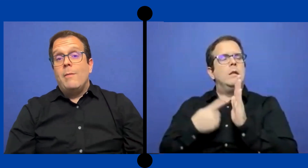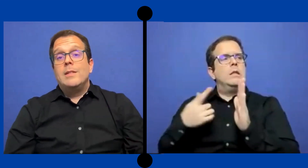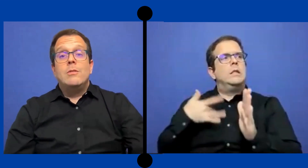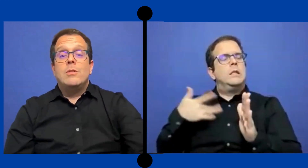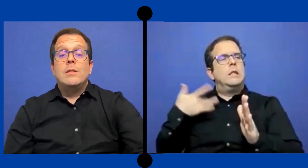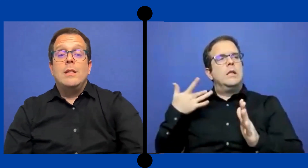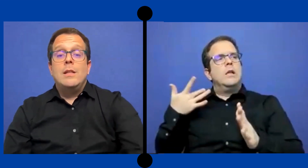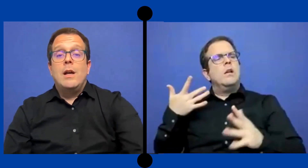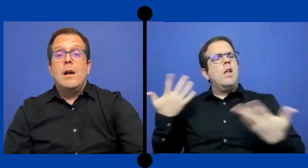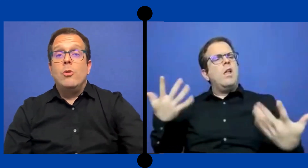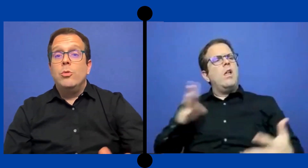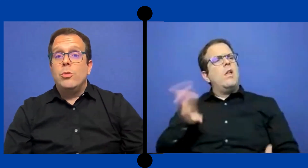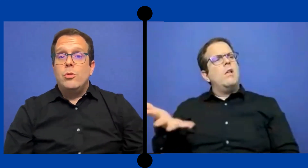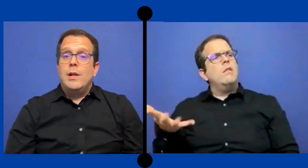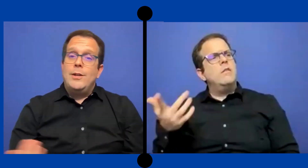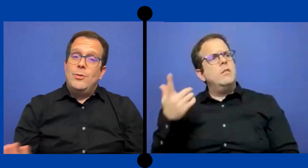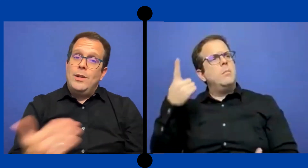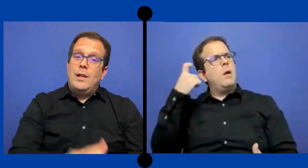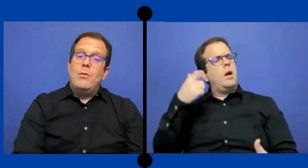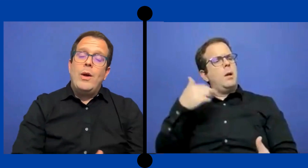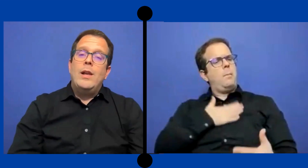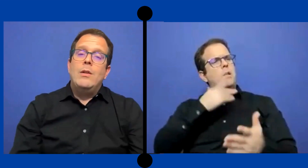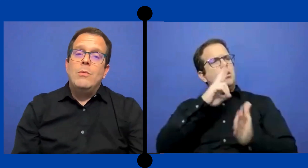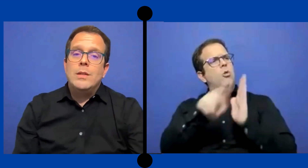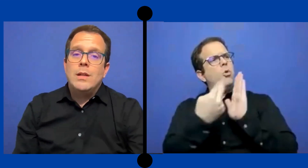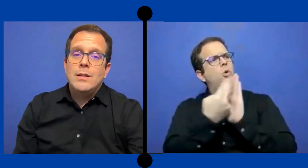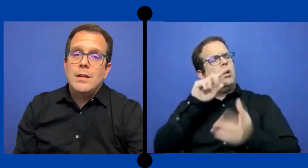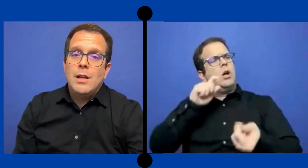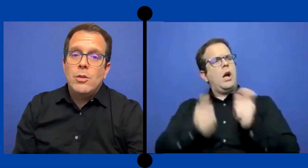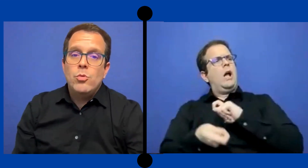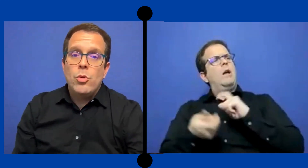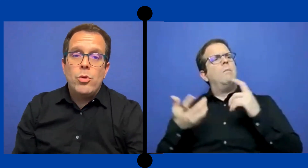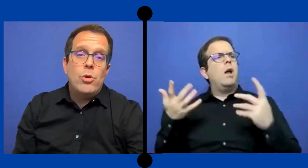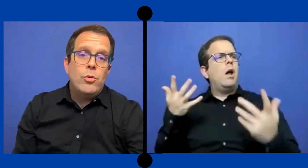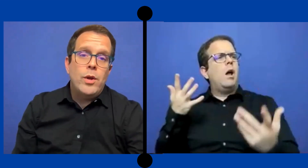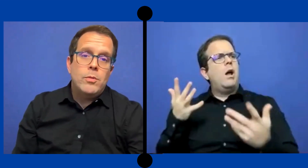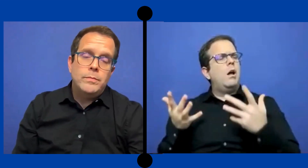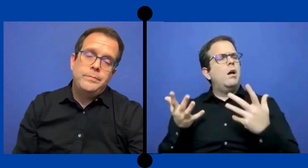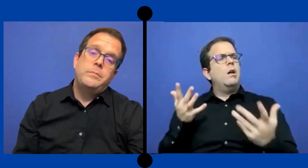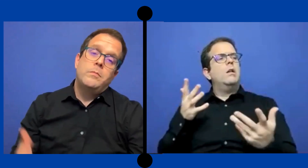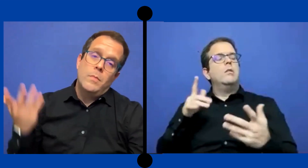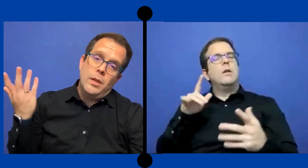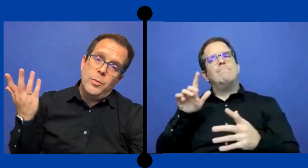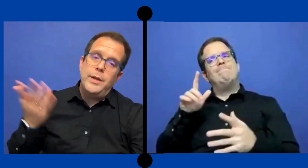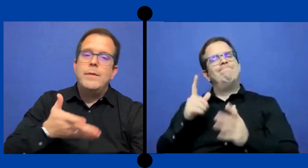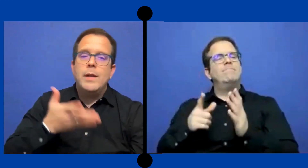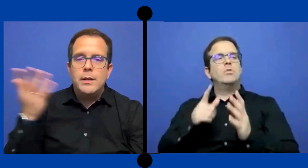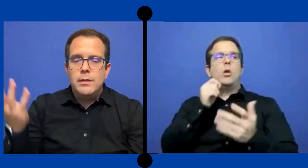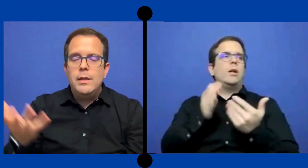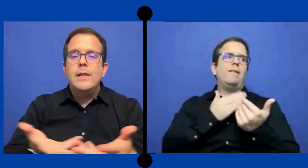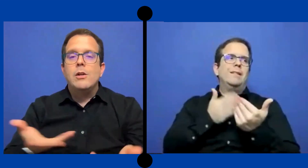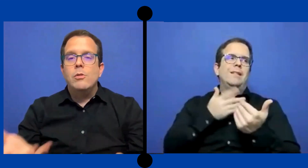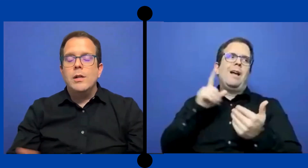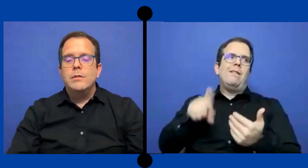aveces no se sentía agusto con el hecho de que le ... hubiesen asignado un rol nuevo. y pues habia que lidear con eso.